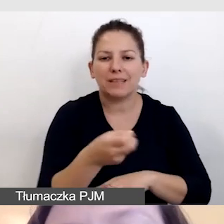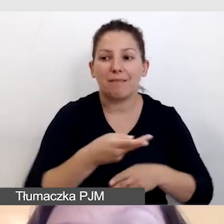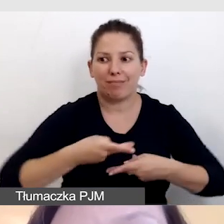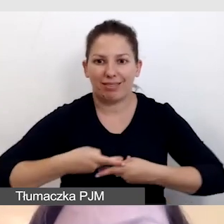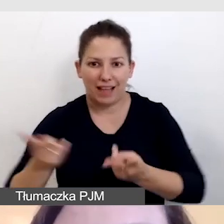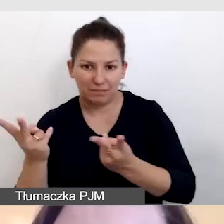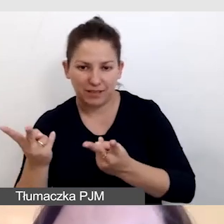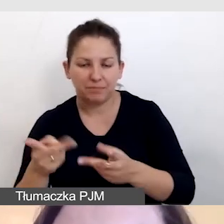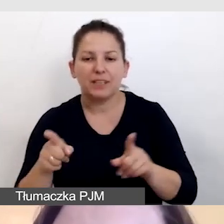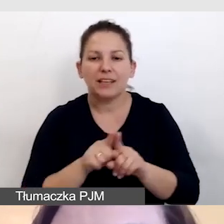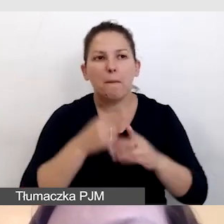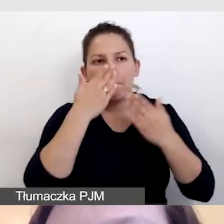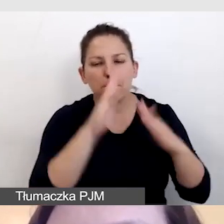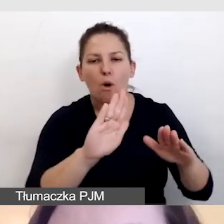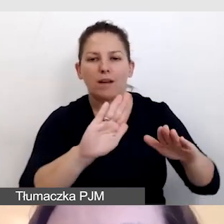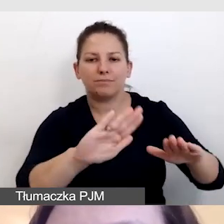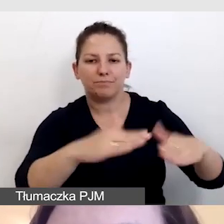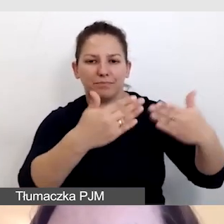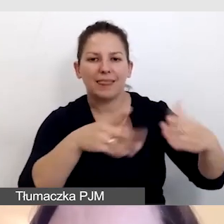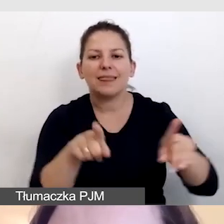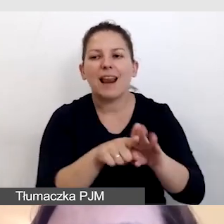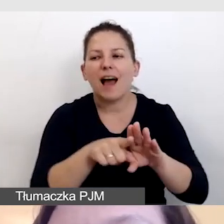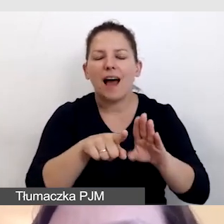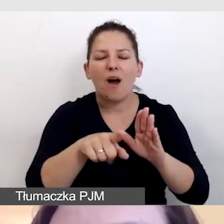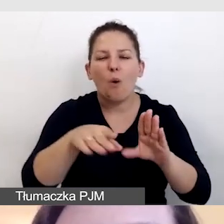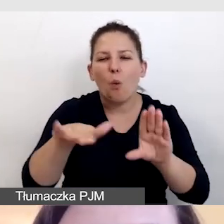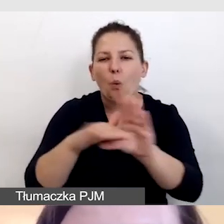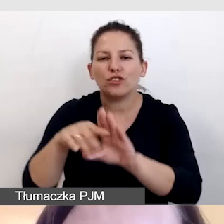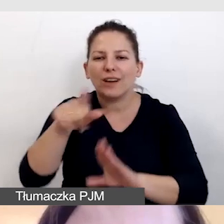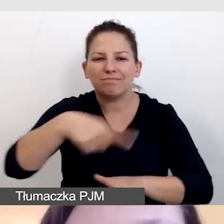jak i wyświetlić je dla uczestników wydarzenia na ekranie.